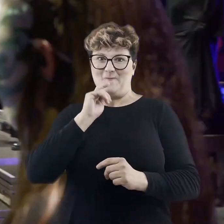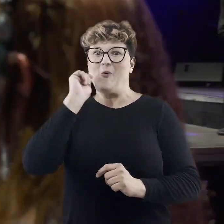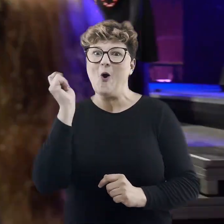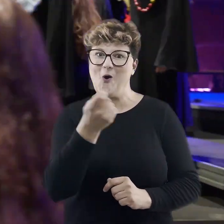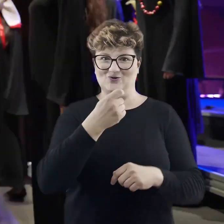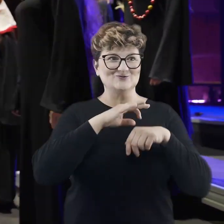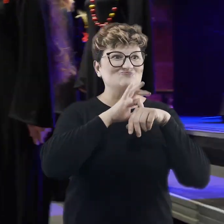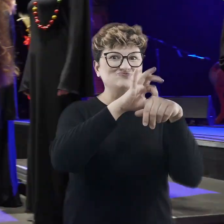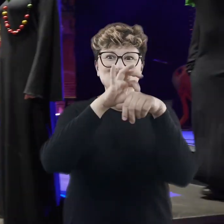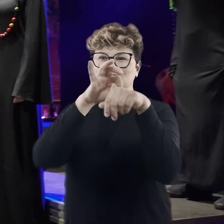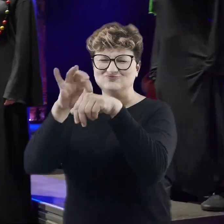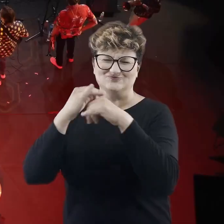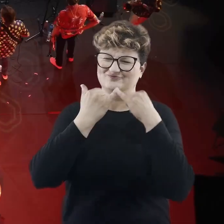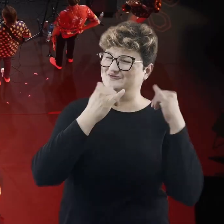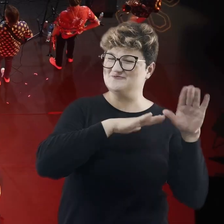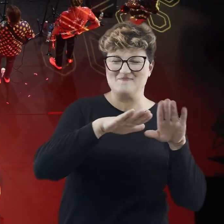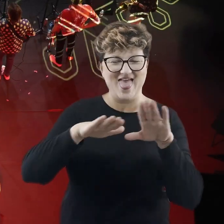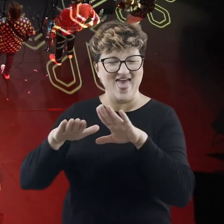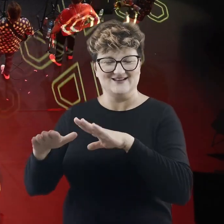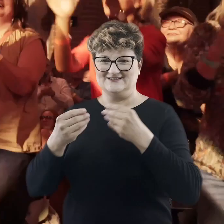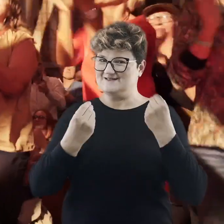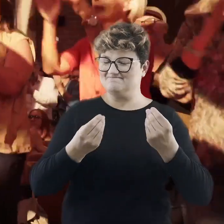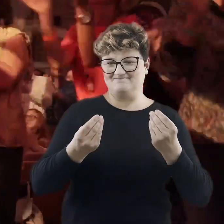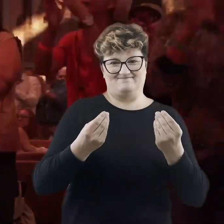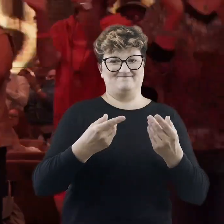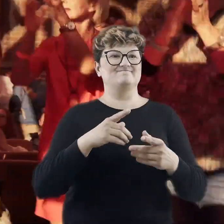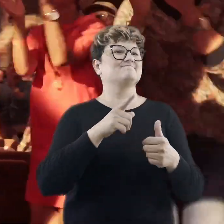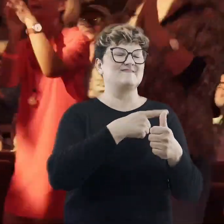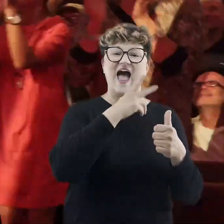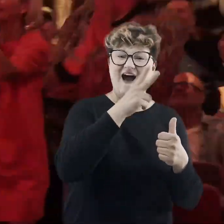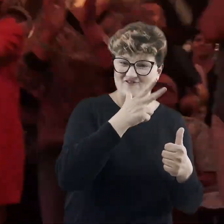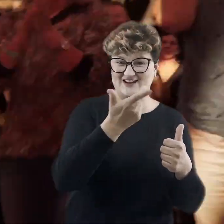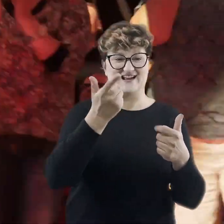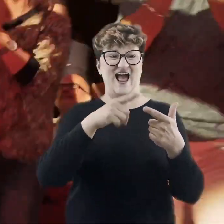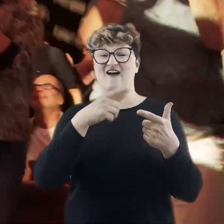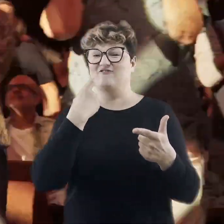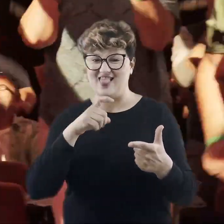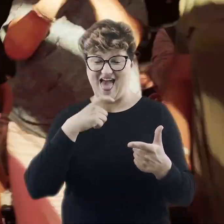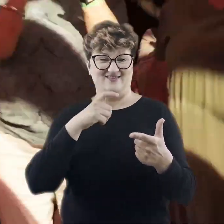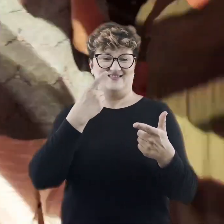w wiele, wiele niesamowitych podróży, poczynając od Afryki, przez Finlandię,